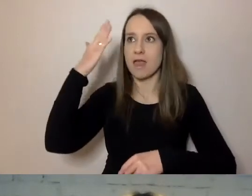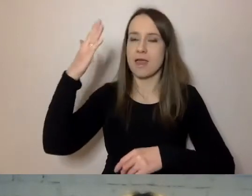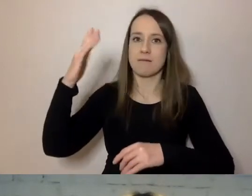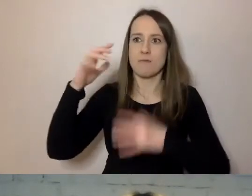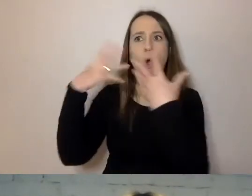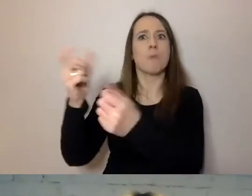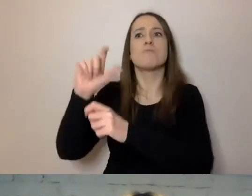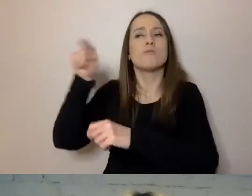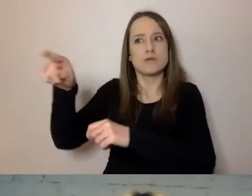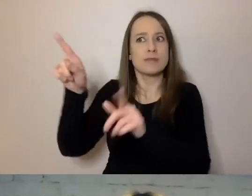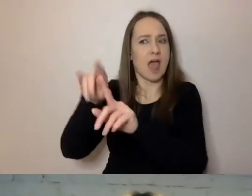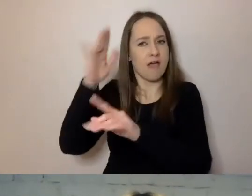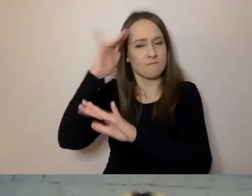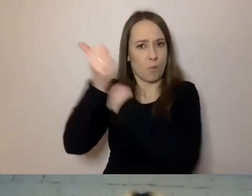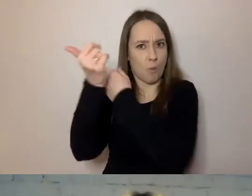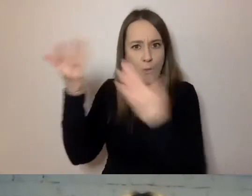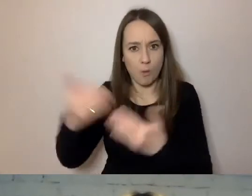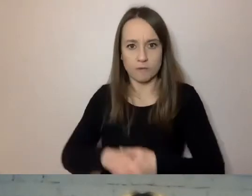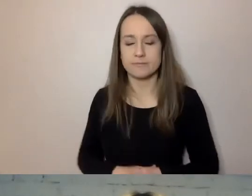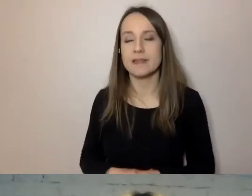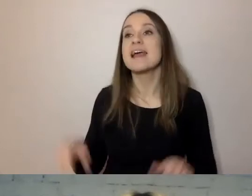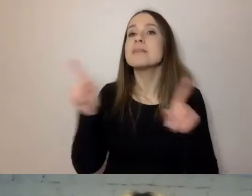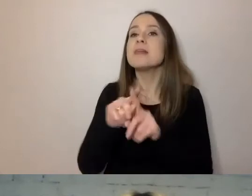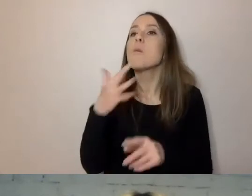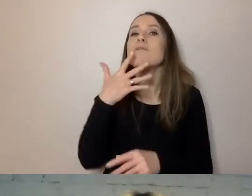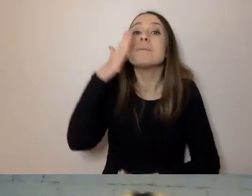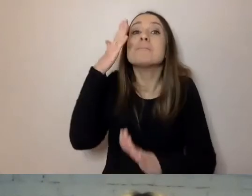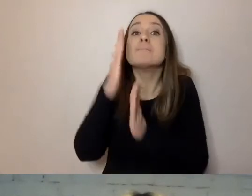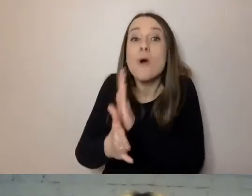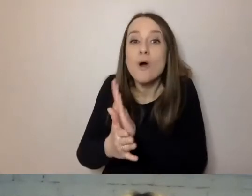Ale też mówimy prosto, czyli dobrze składamy zdania.